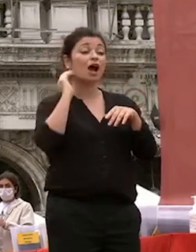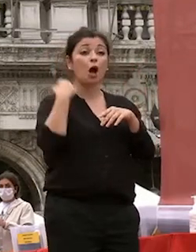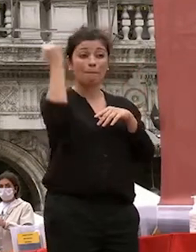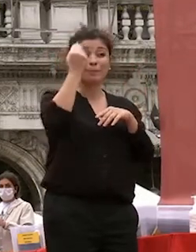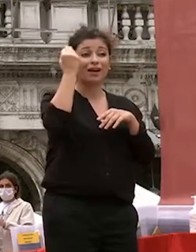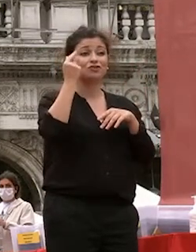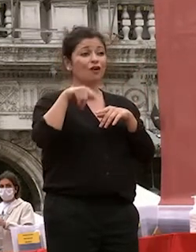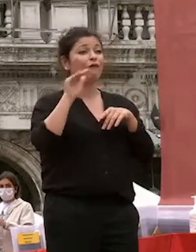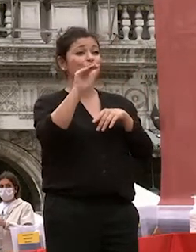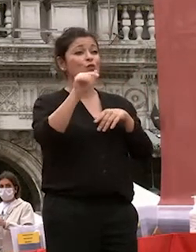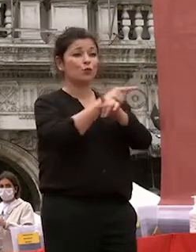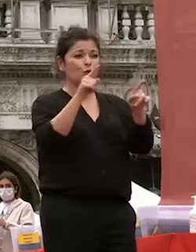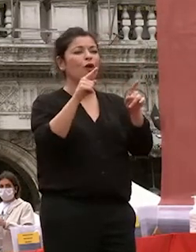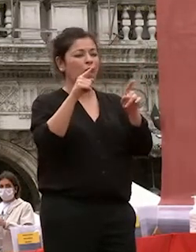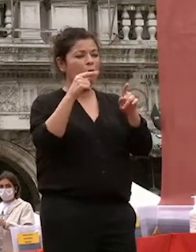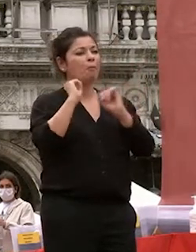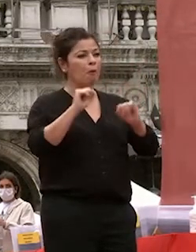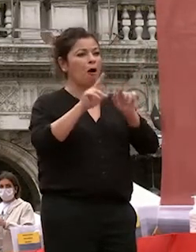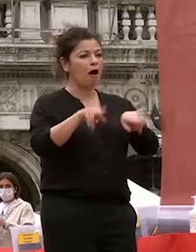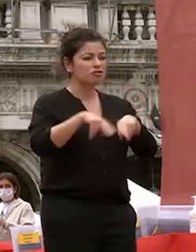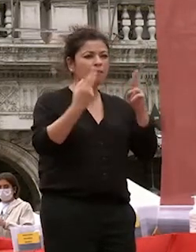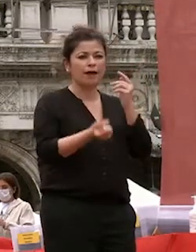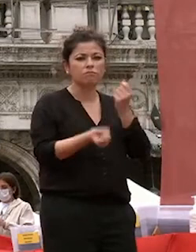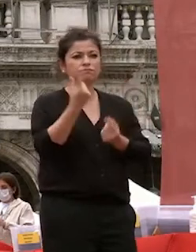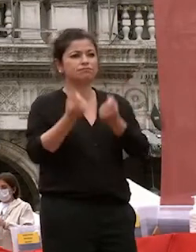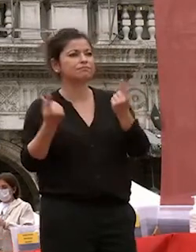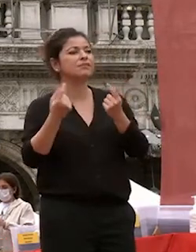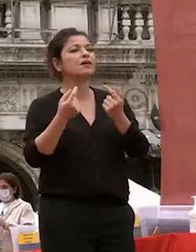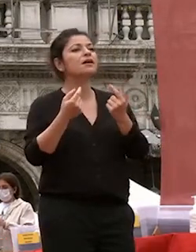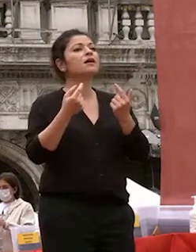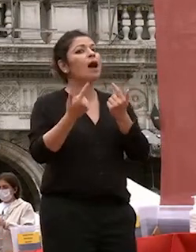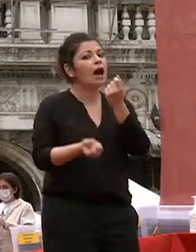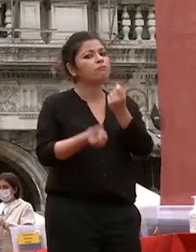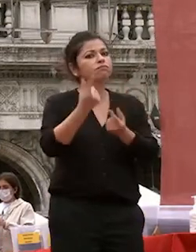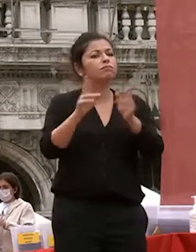riservi delle scelte inattese ma che voi con correrete a determinarlo